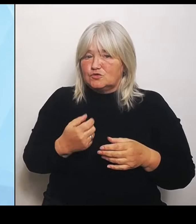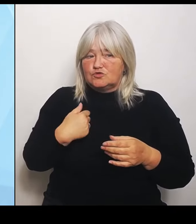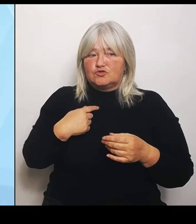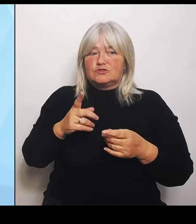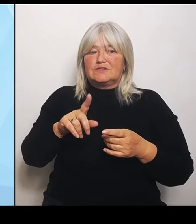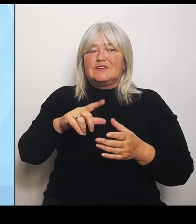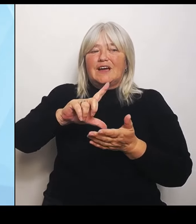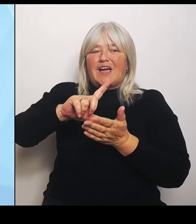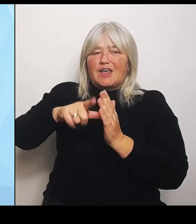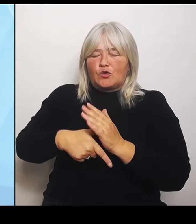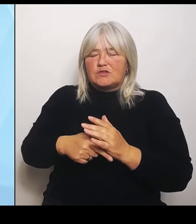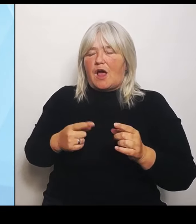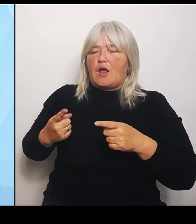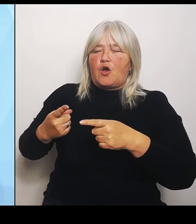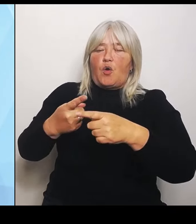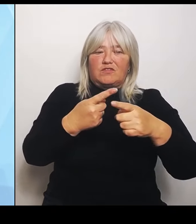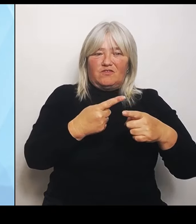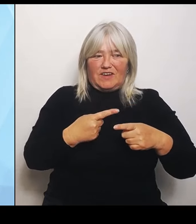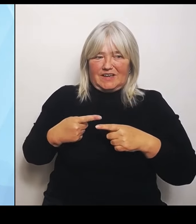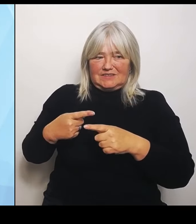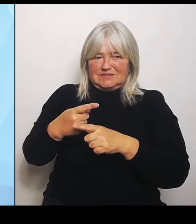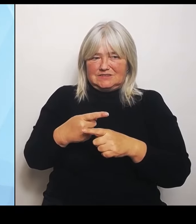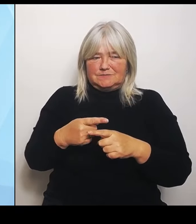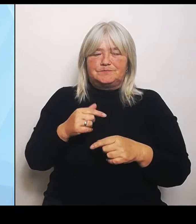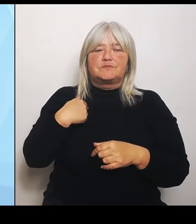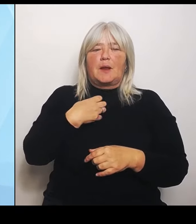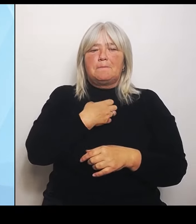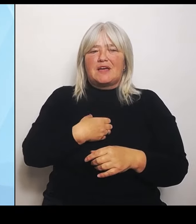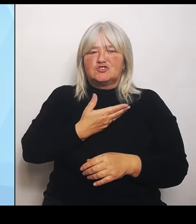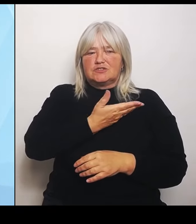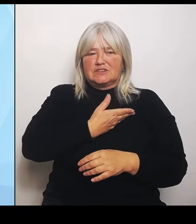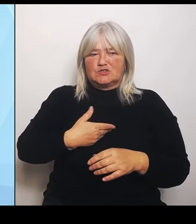Gesundheitsministerium bei Bedarf Regionalkonferenzen zu den künftigen